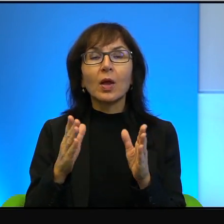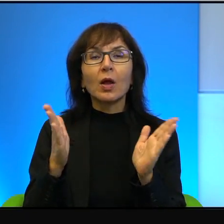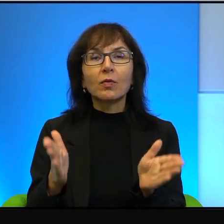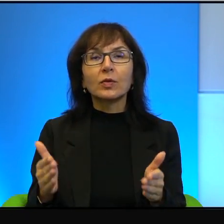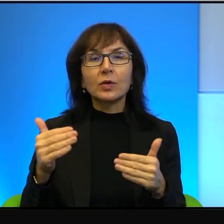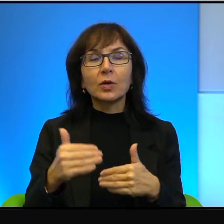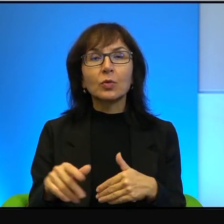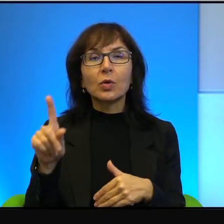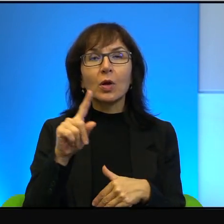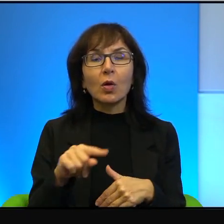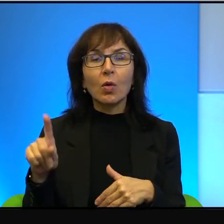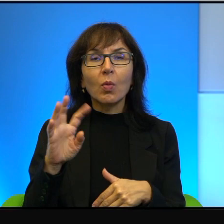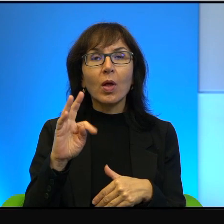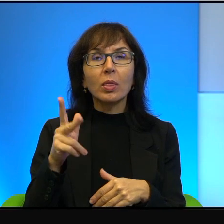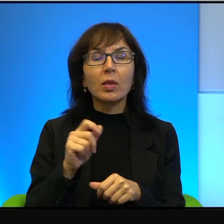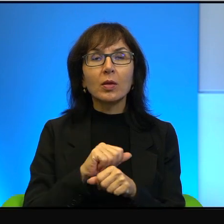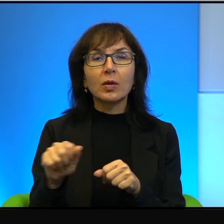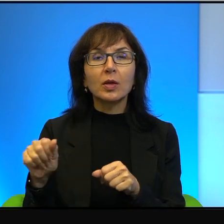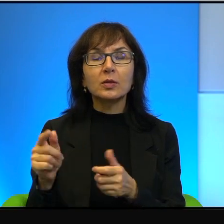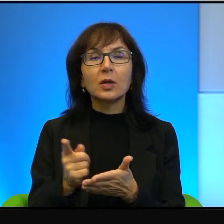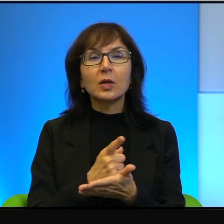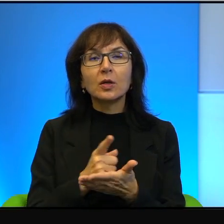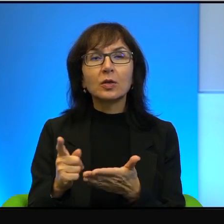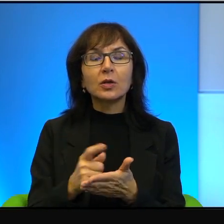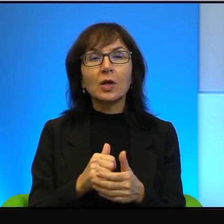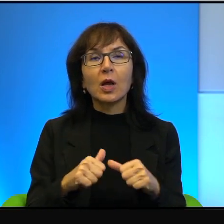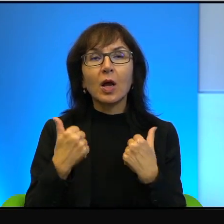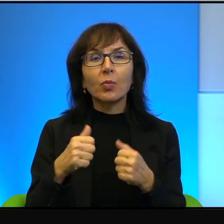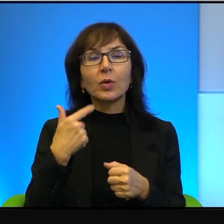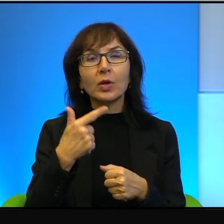bo szans na to, żeby jedni i drudzy porozumieli się ze sobą dzisiaj